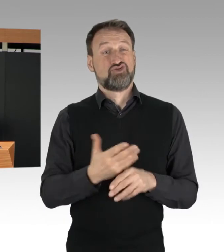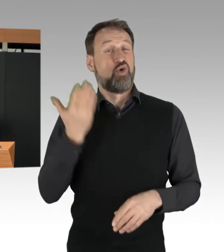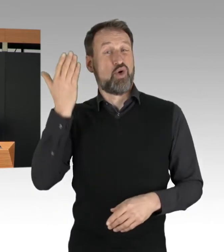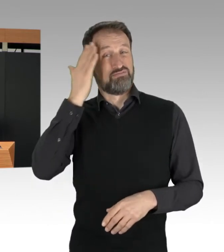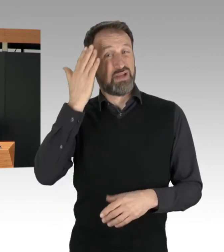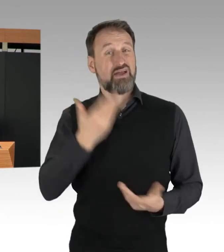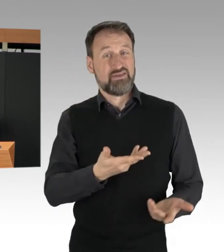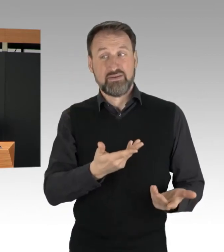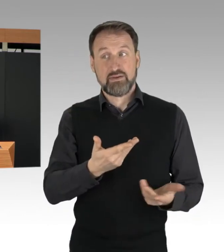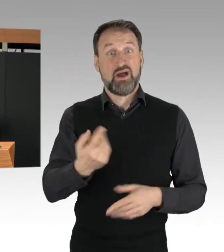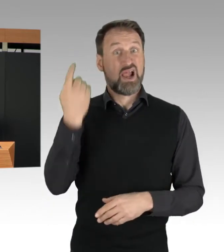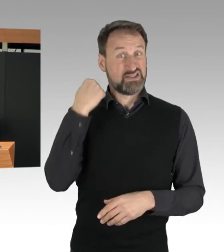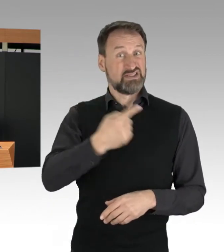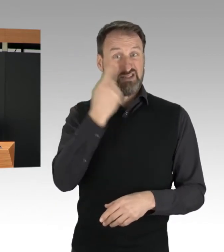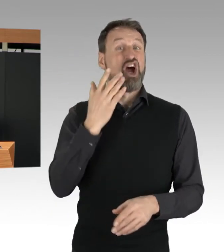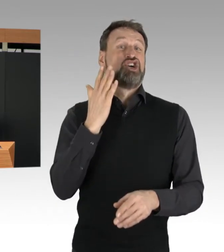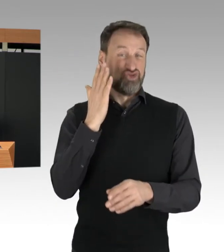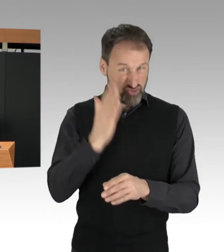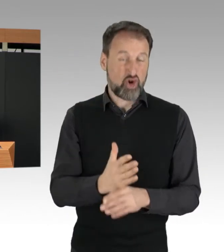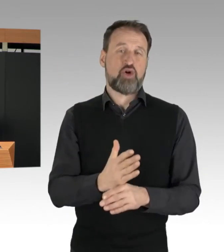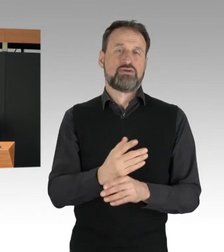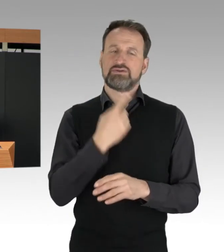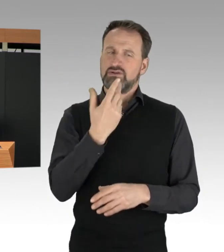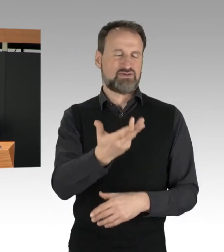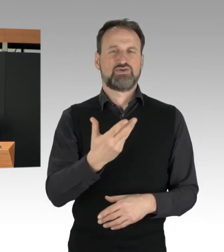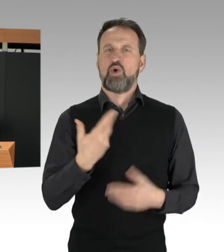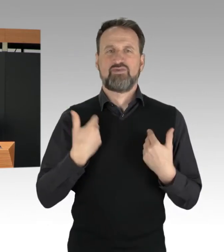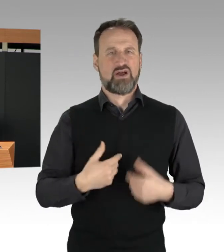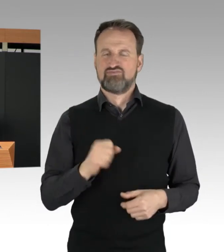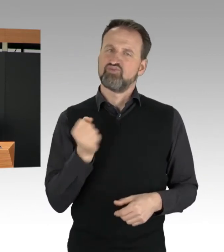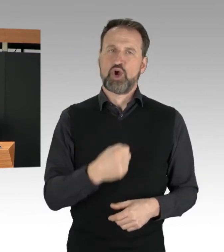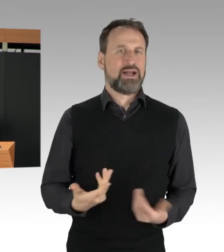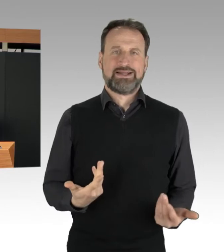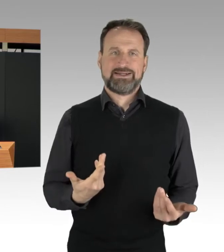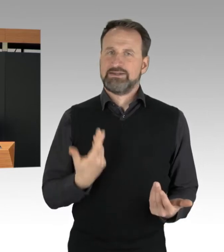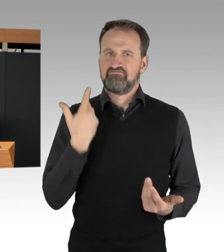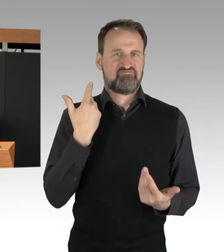das stärker zu sanktionieren. Zudem haben wir auch beobachten müssen,